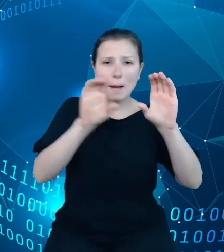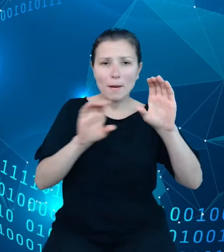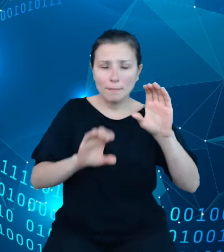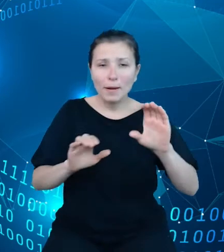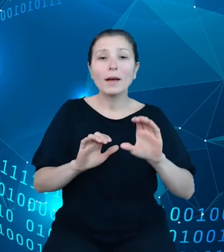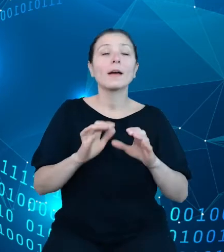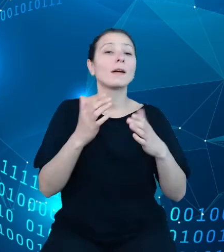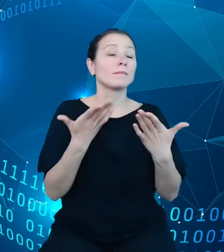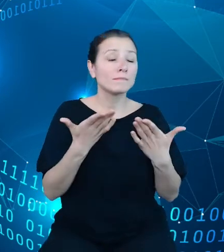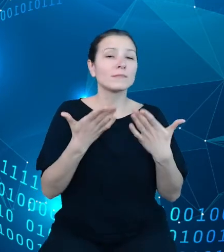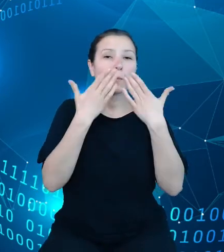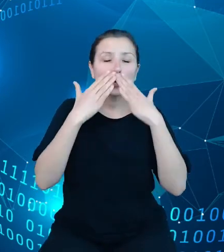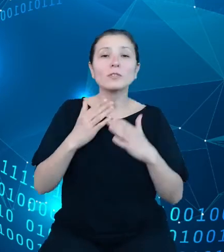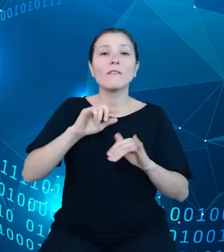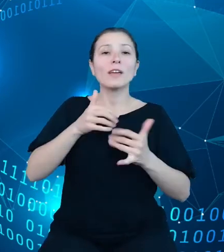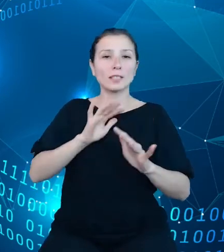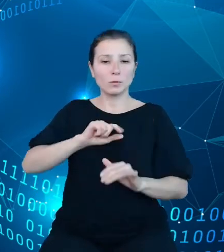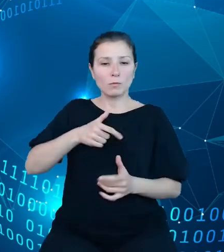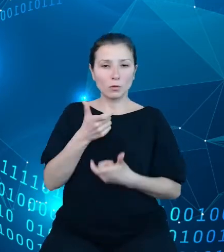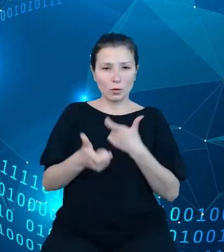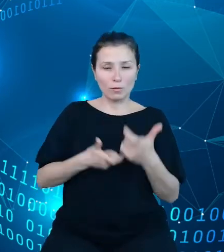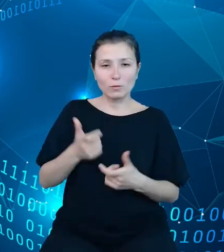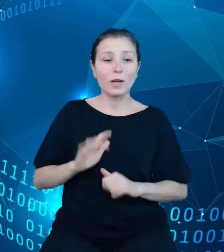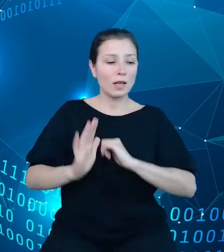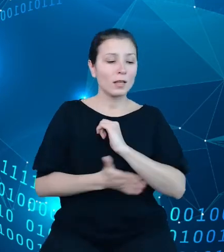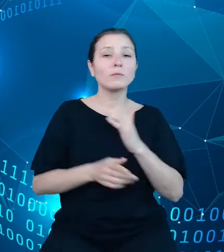Można na jego podstawie budować, zestawiać informacje niezbędne do